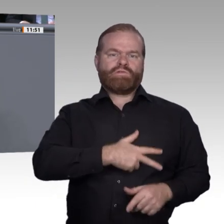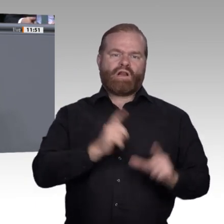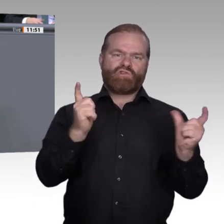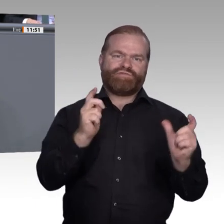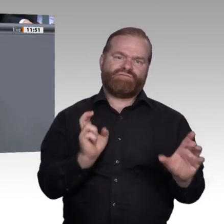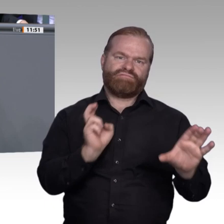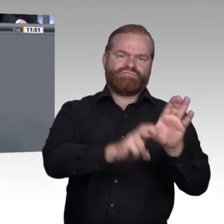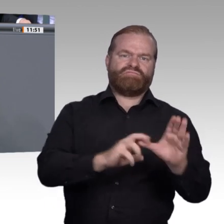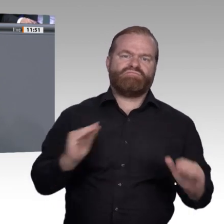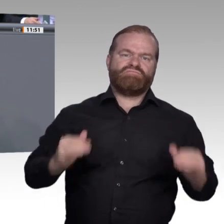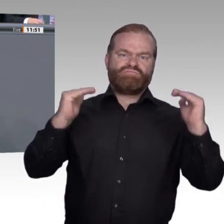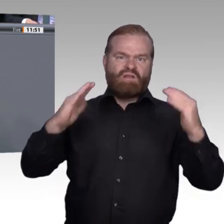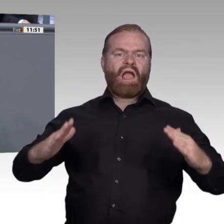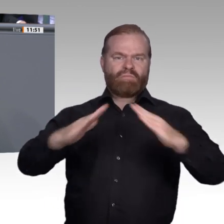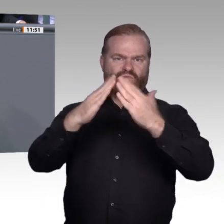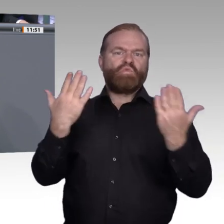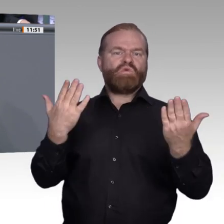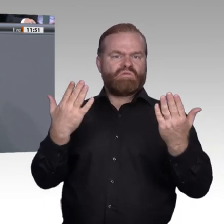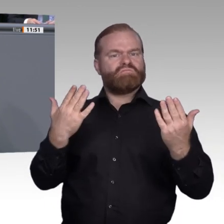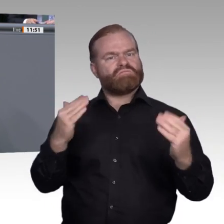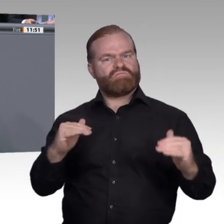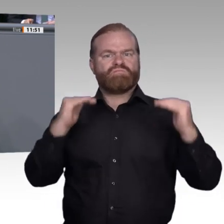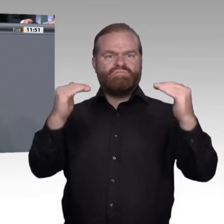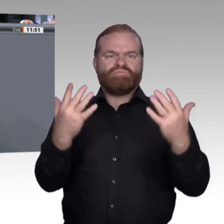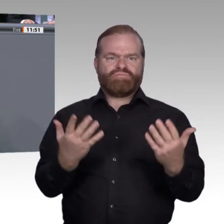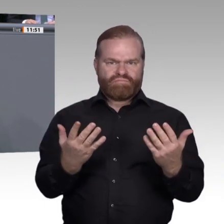Sicht zu doof sind für ein Studium, und Bildungsversagern, die die normale